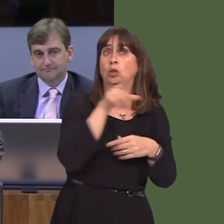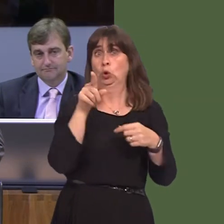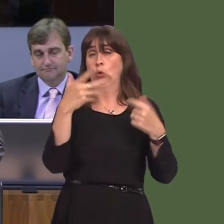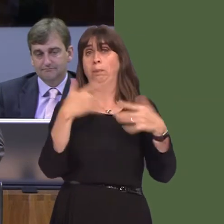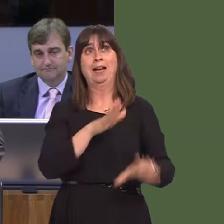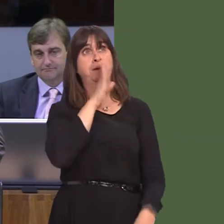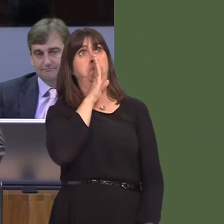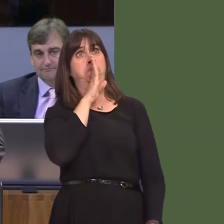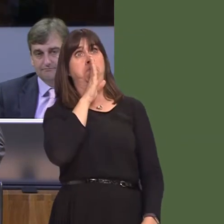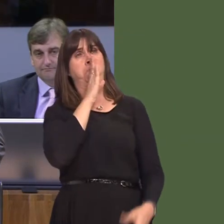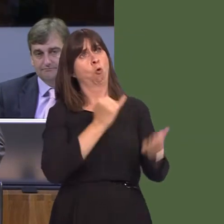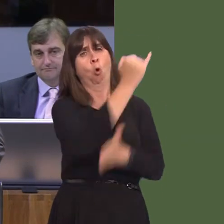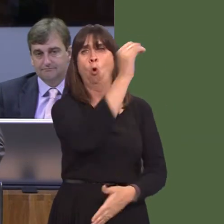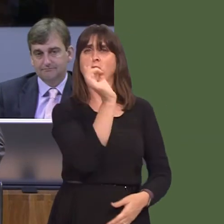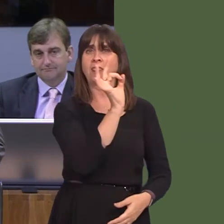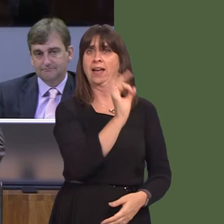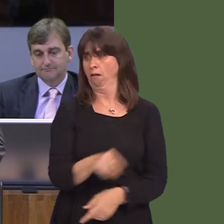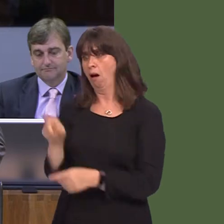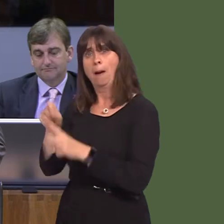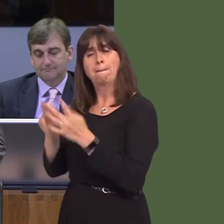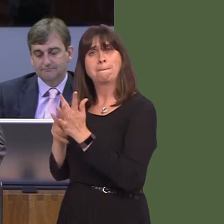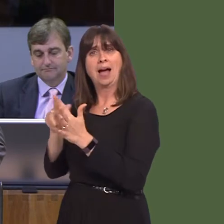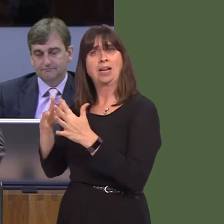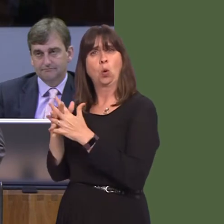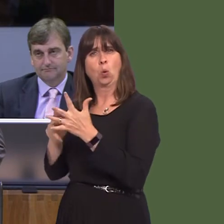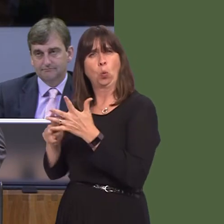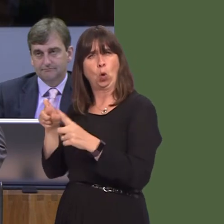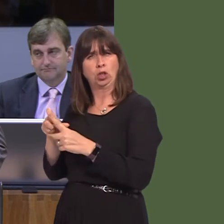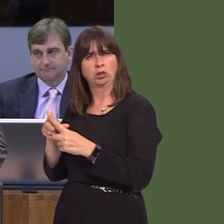with Pinewood, another big internationally recognised company, is if you're a small business